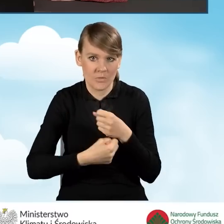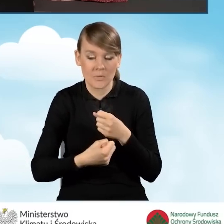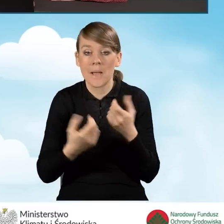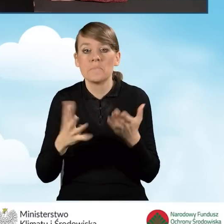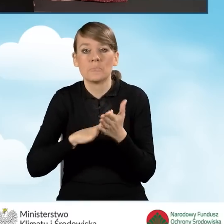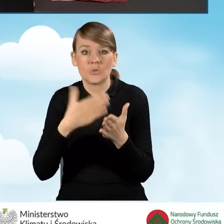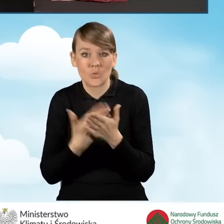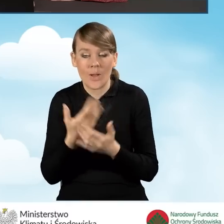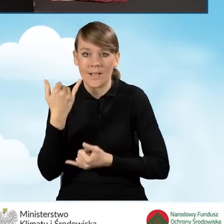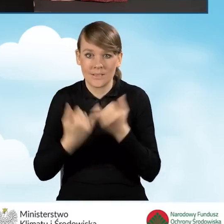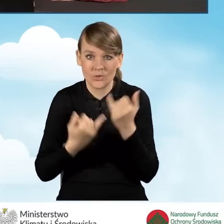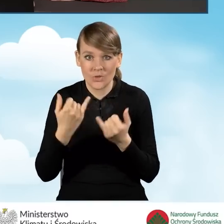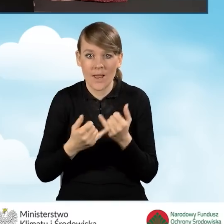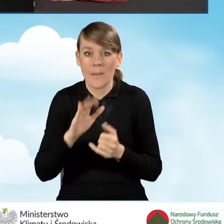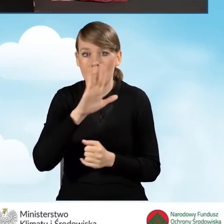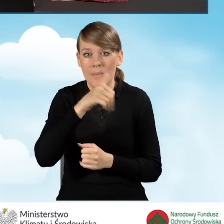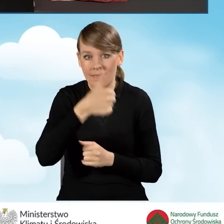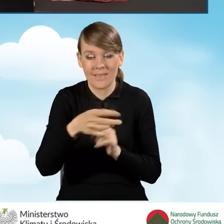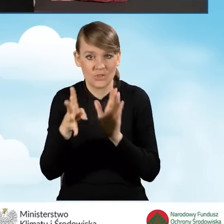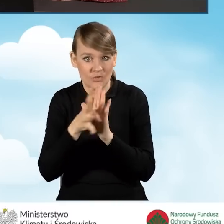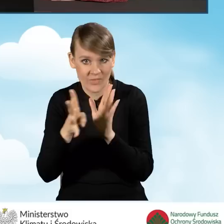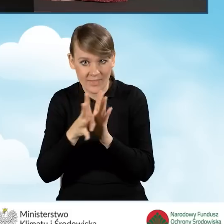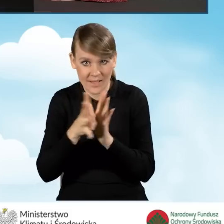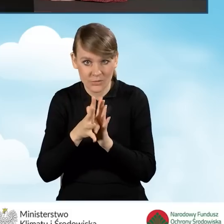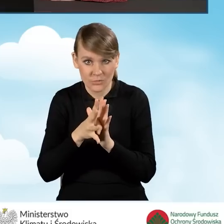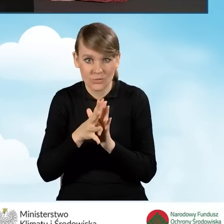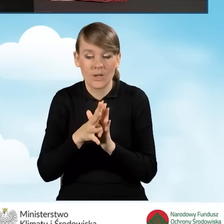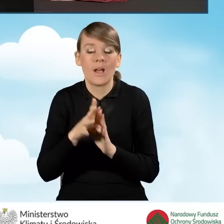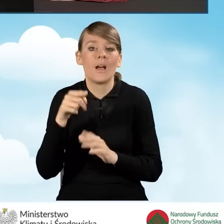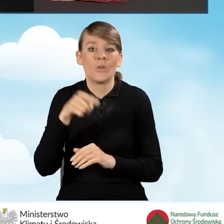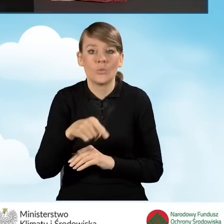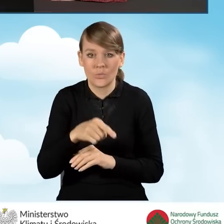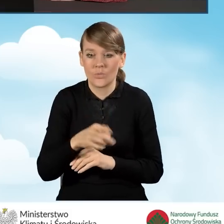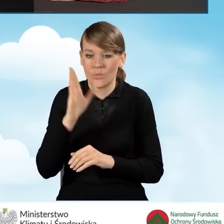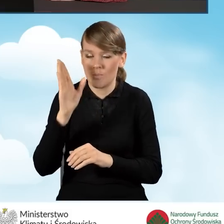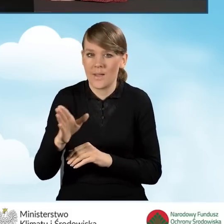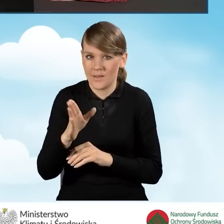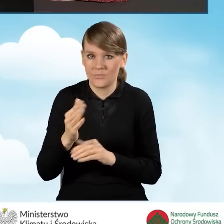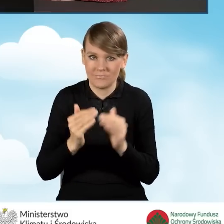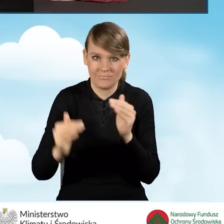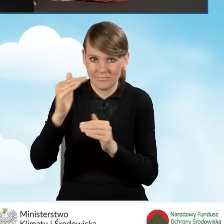Dla przykładu, jeżeli wartość w polu B1.19 zwiększymy do 50,